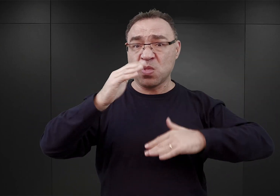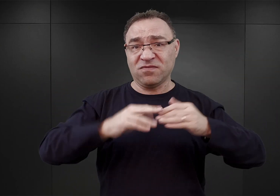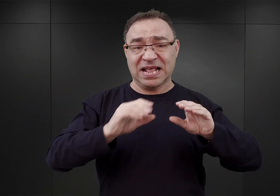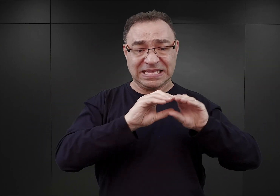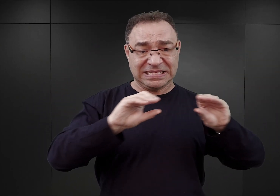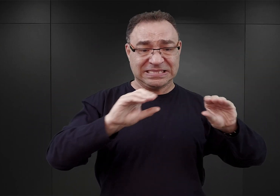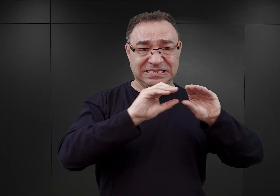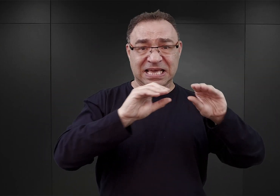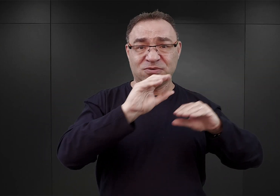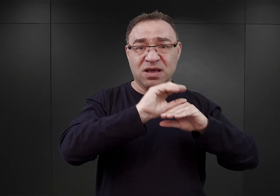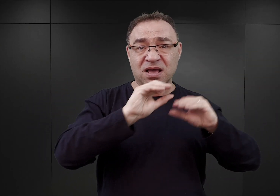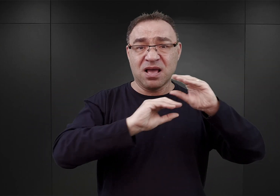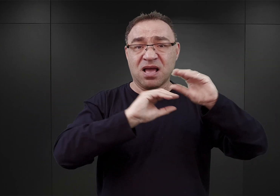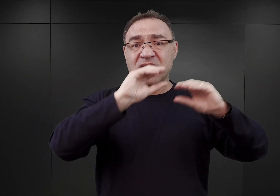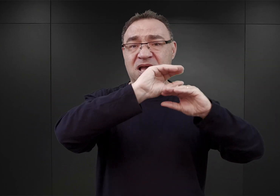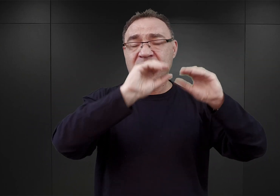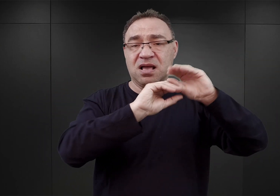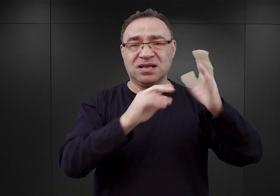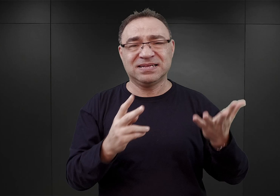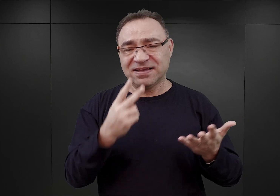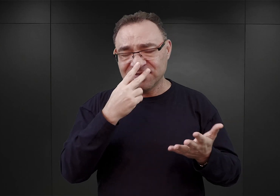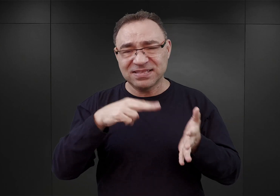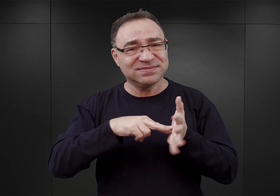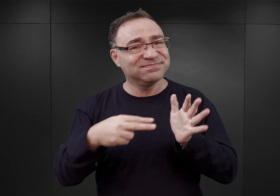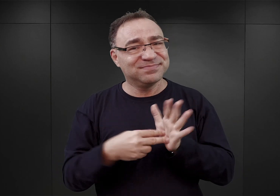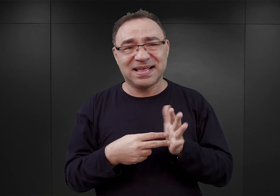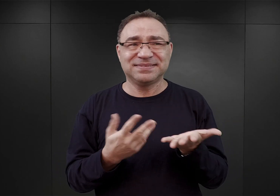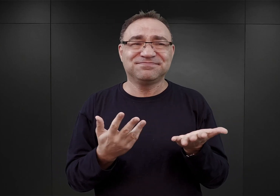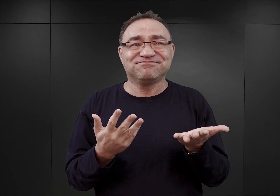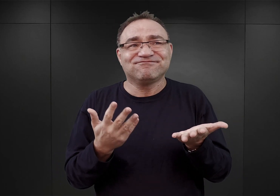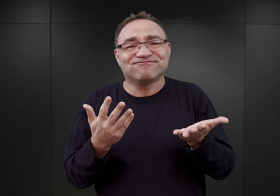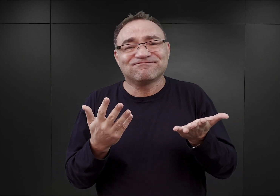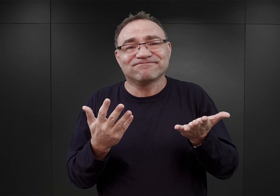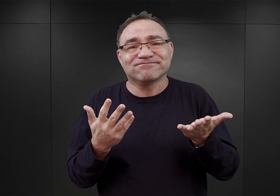Widać, że ten plan powstał jedynie w reakcji na